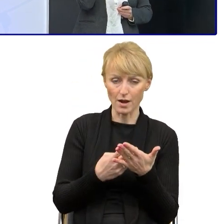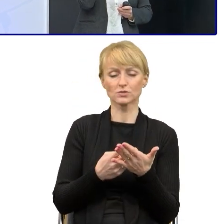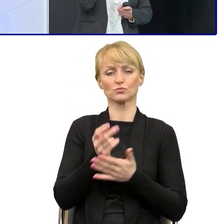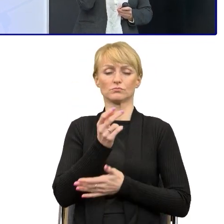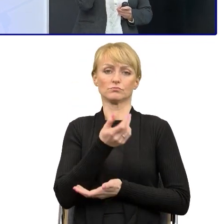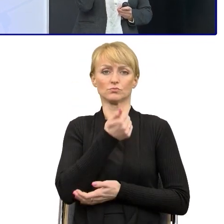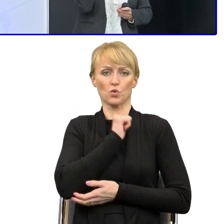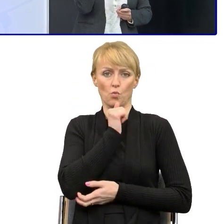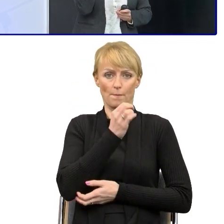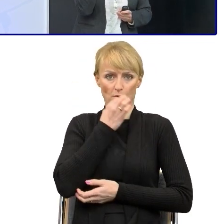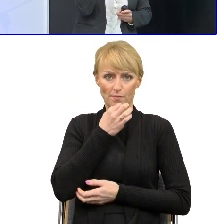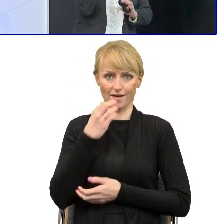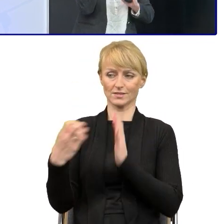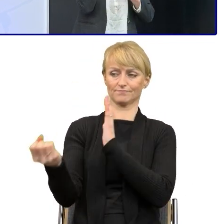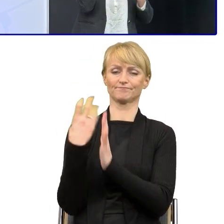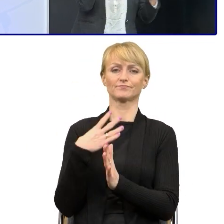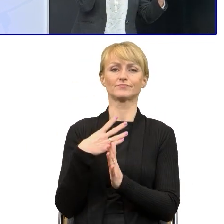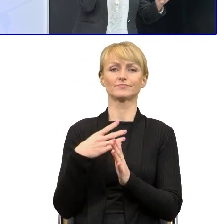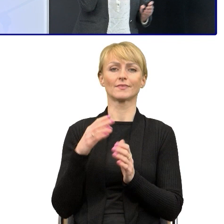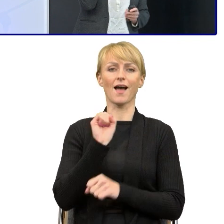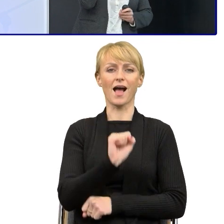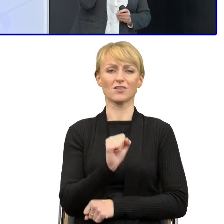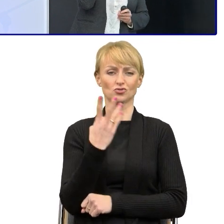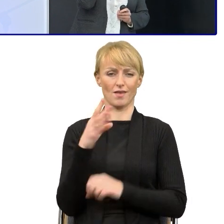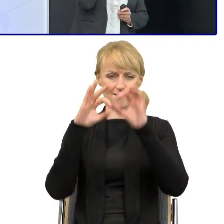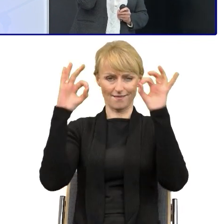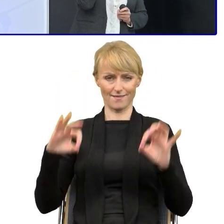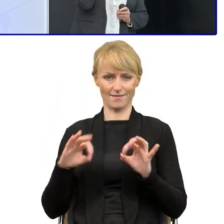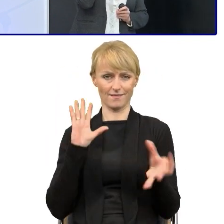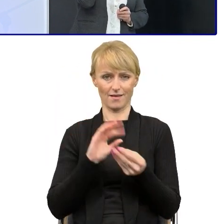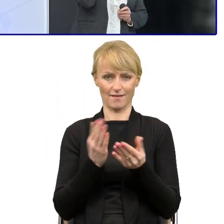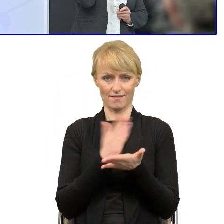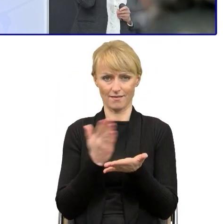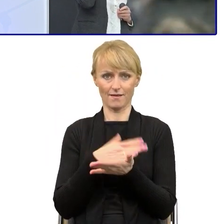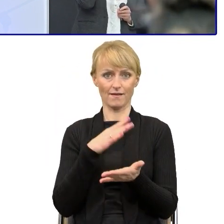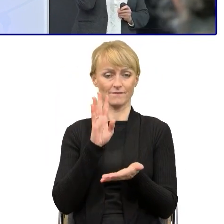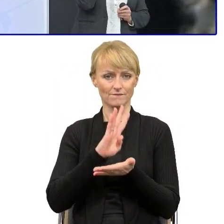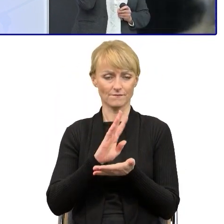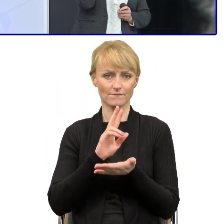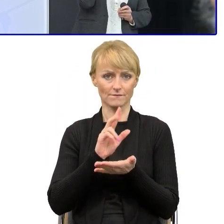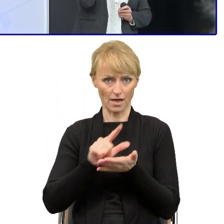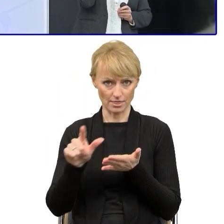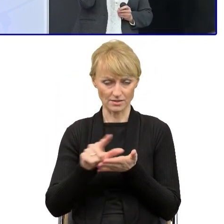No on przesłał 12 stron A4 z różnych dokumentów, z różnych informacji, pism, tekstów.